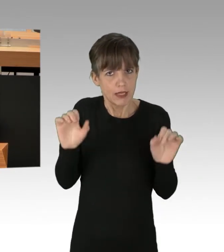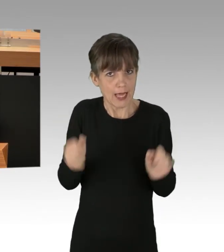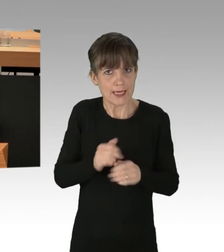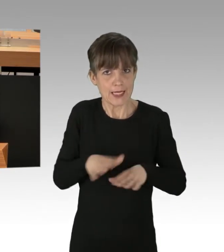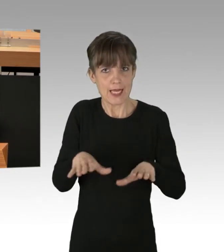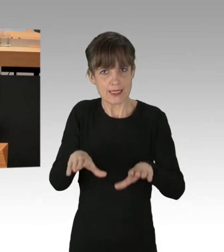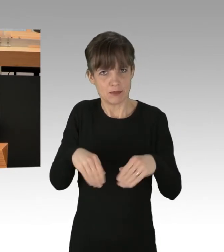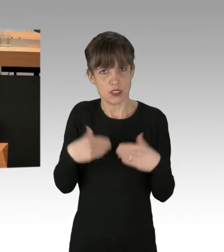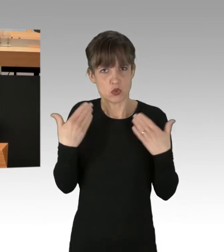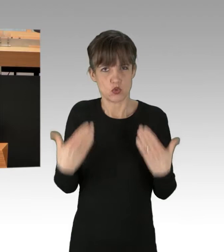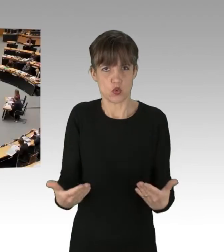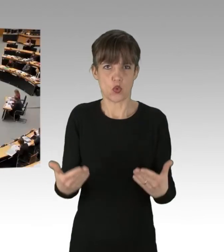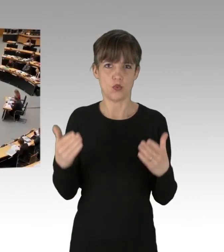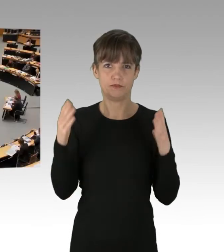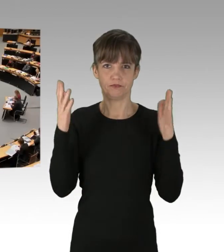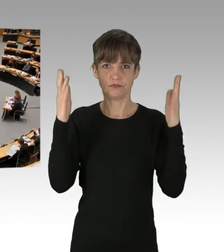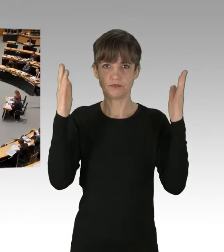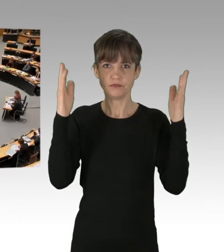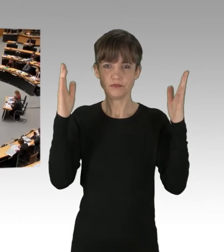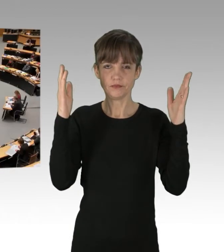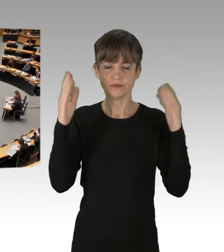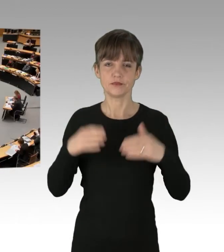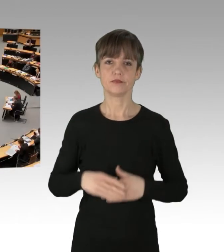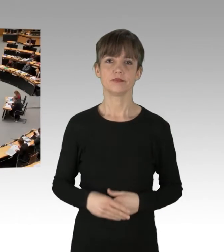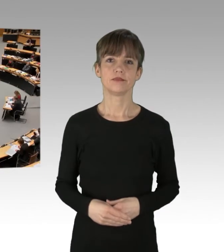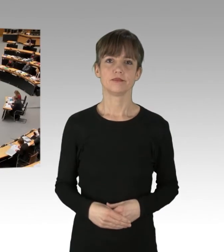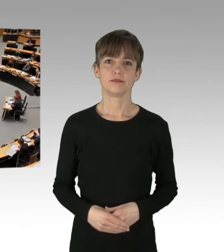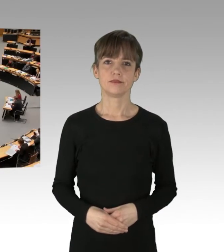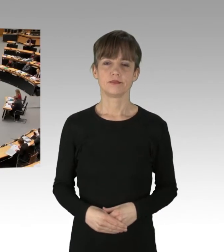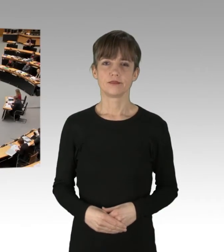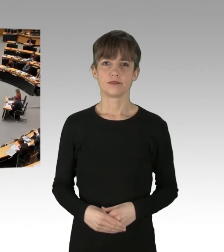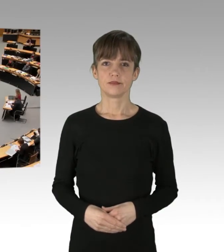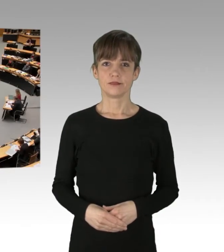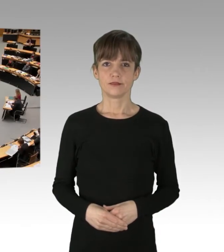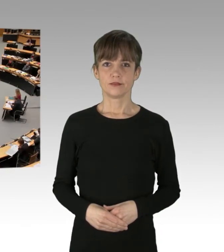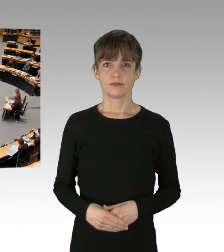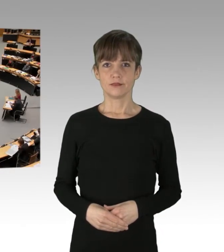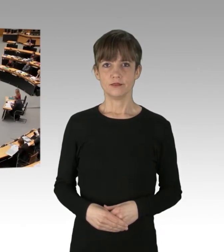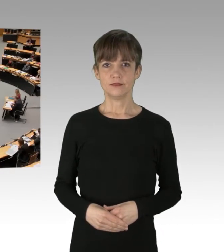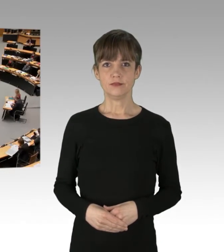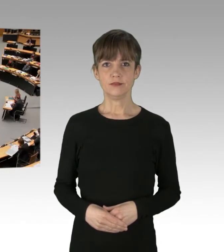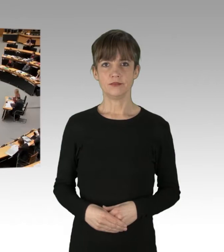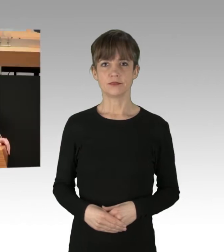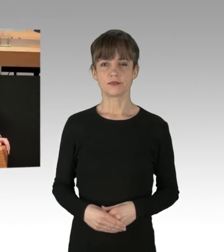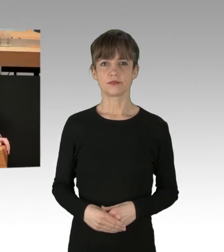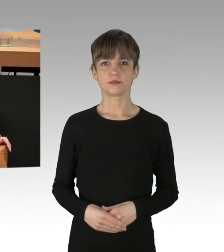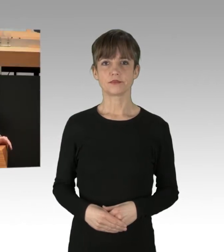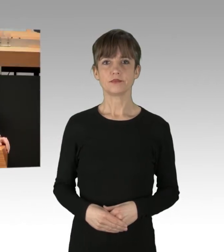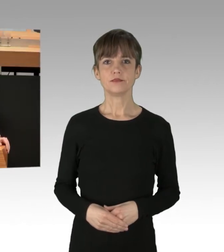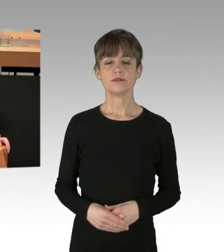(Applaus) Ich will mich vornehmlich mit der Regierung auseinandersetzen,